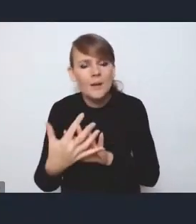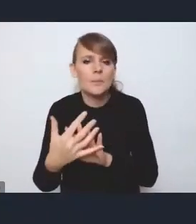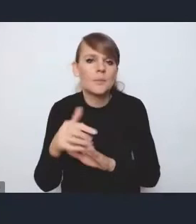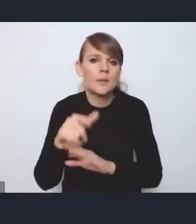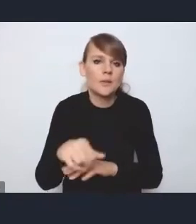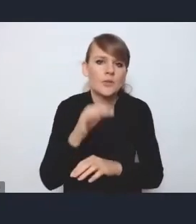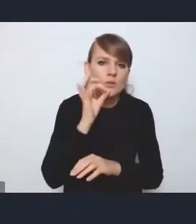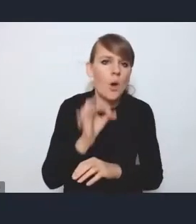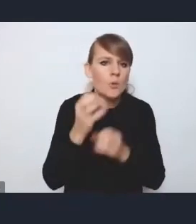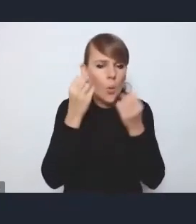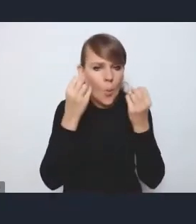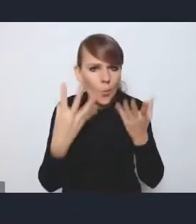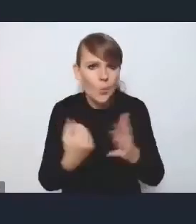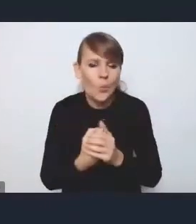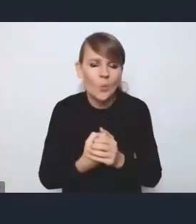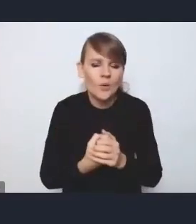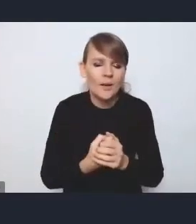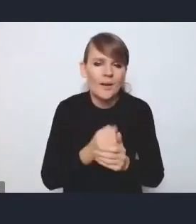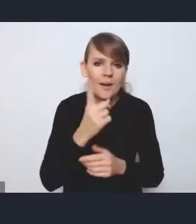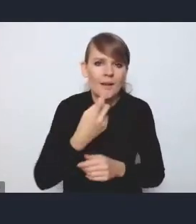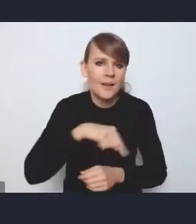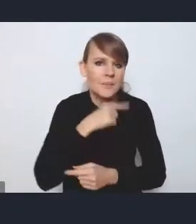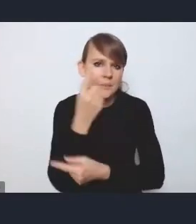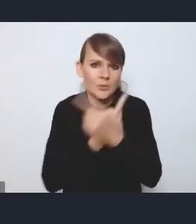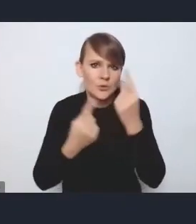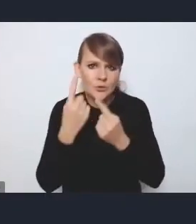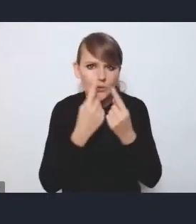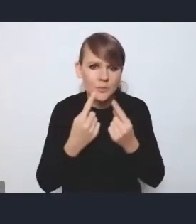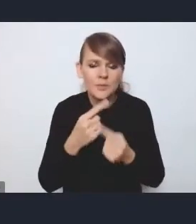Jednakże uważamy, że one są podporządkowane też